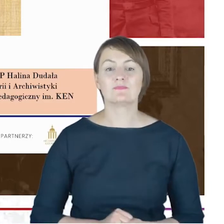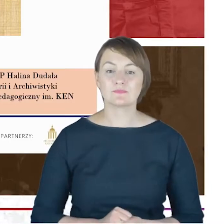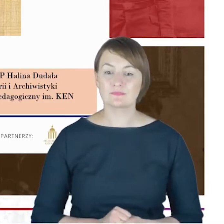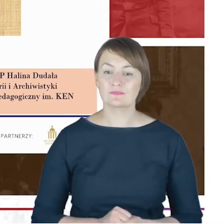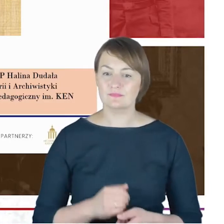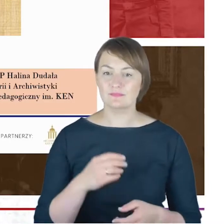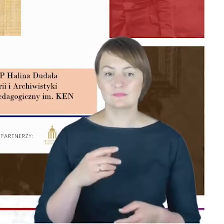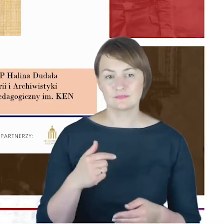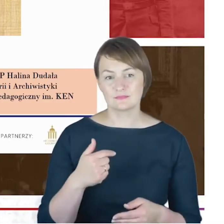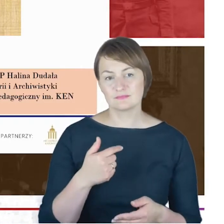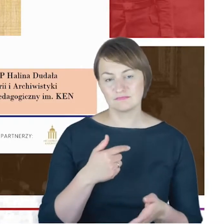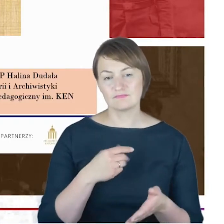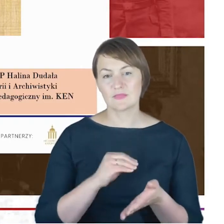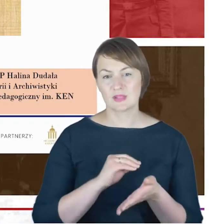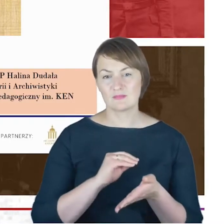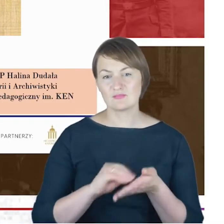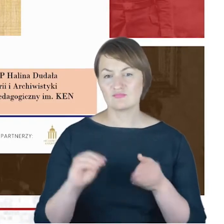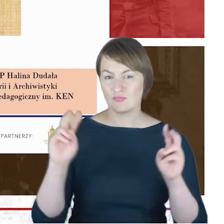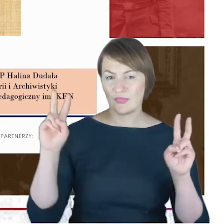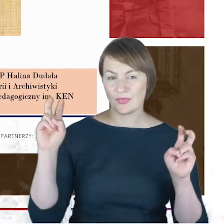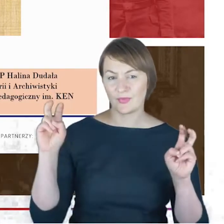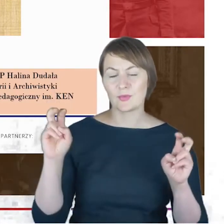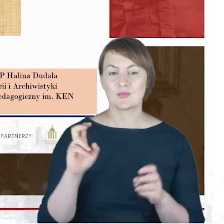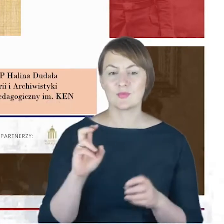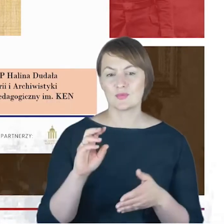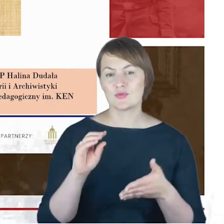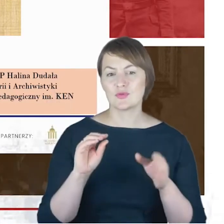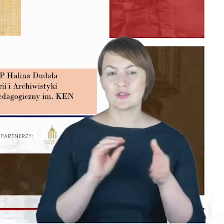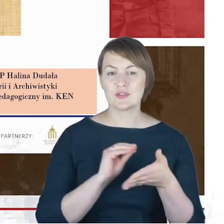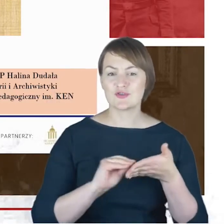mając pełną świadomość, że to, co możemy cały czas powiedzieć